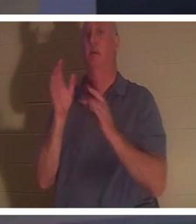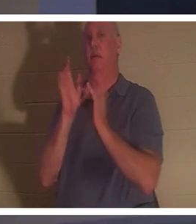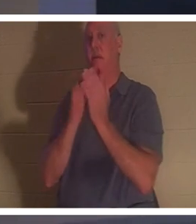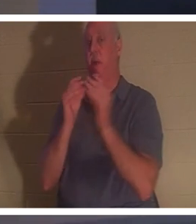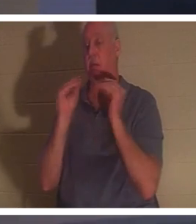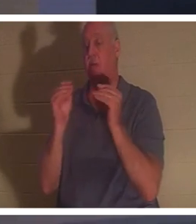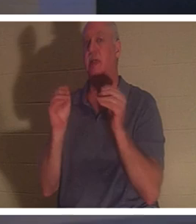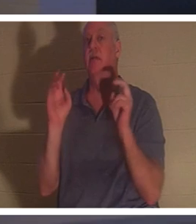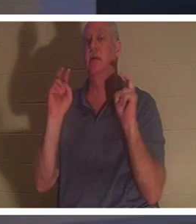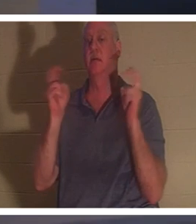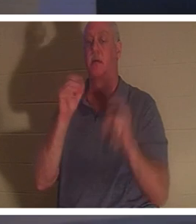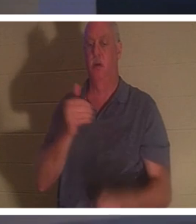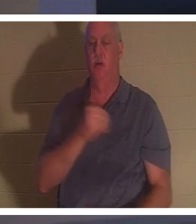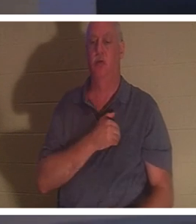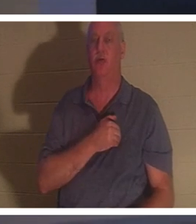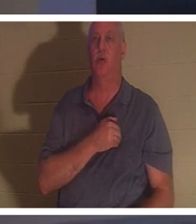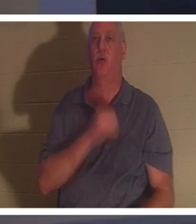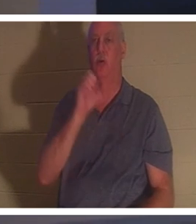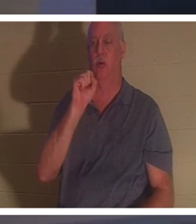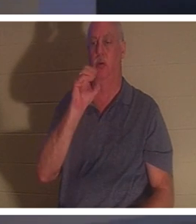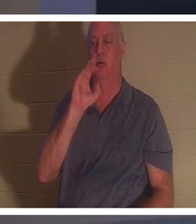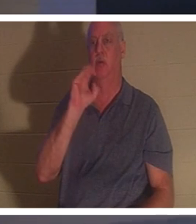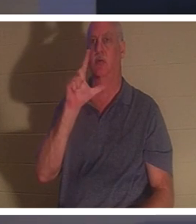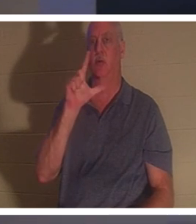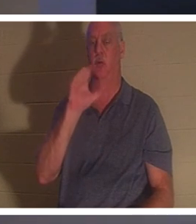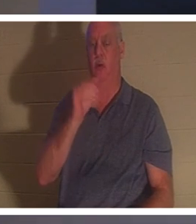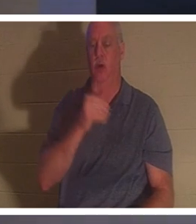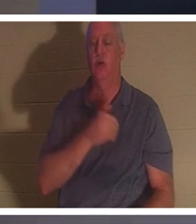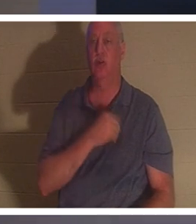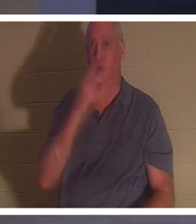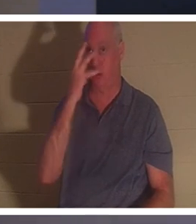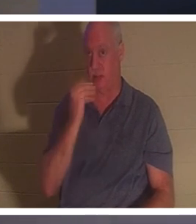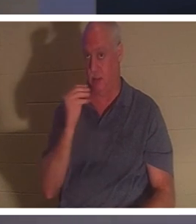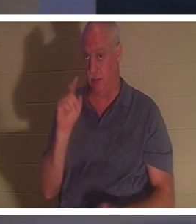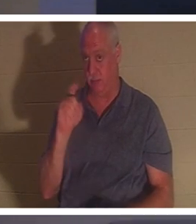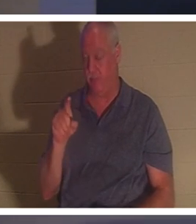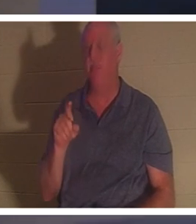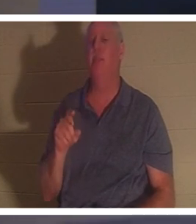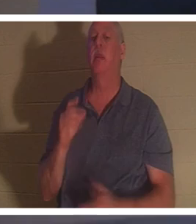！ソウルスリープ - ソウルスリープについてどう思いますか?クリスチャンが死んで